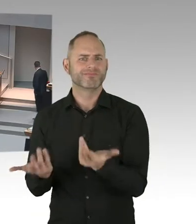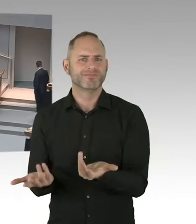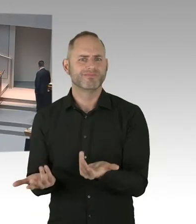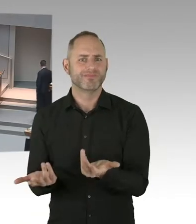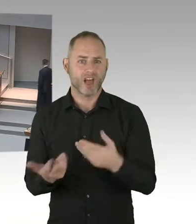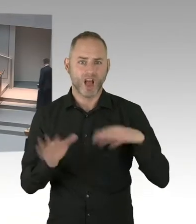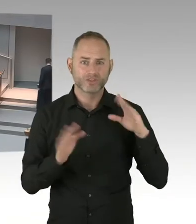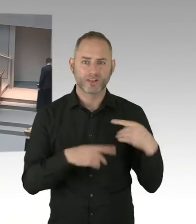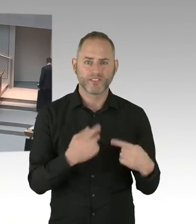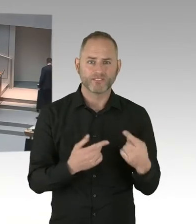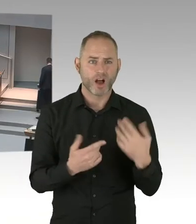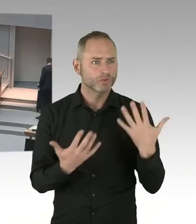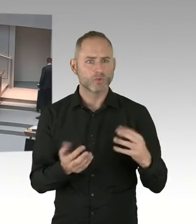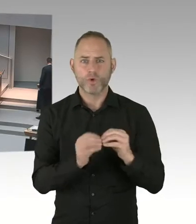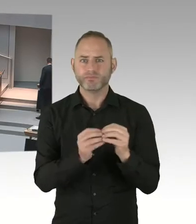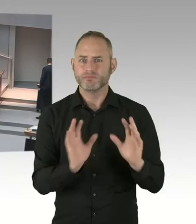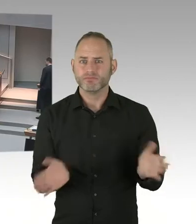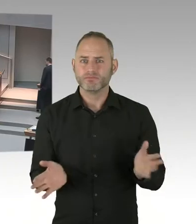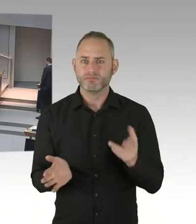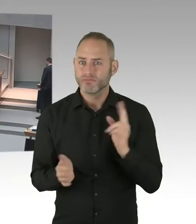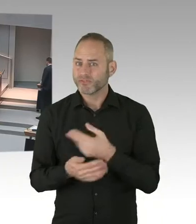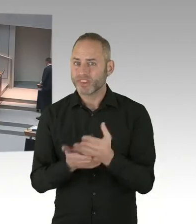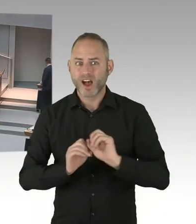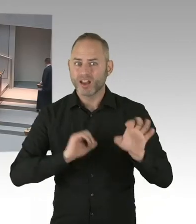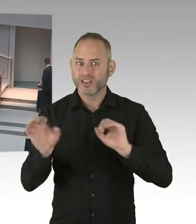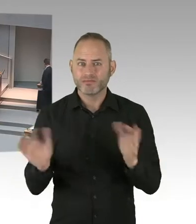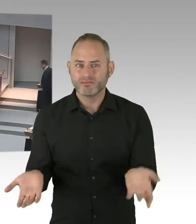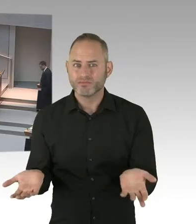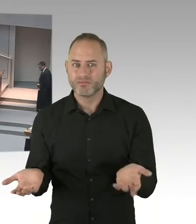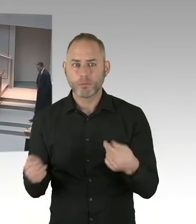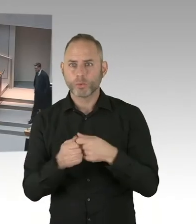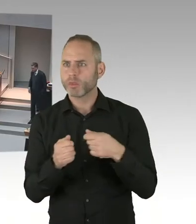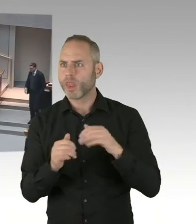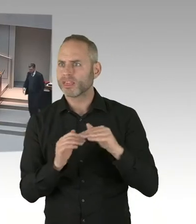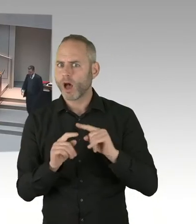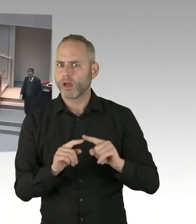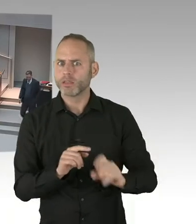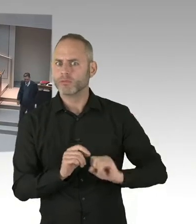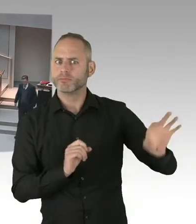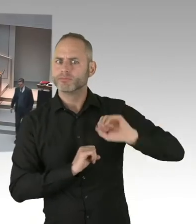jetzt schlechter arbeiten würden, als vor einigen Jahren, das halte ich, mit Verlaub gesagt, für großen Unsinn.